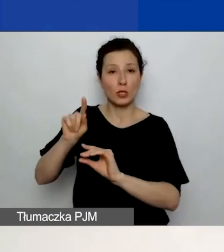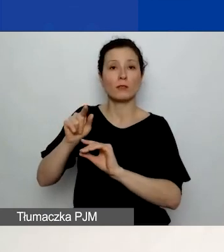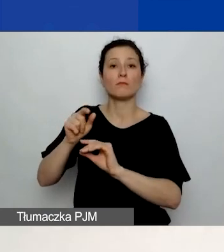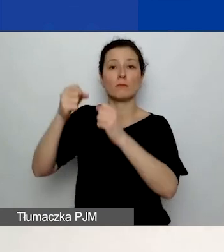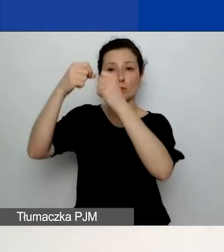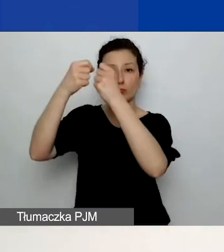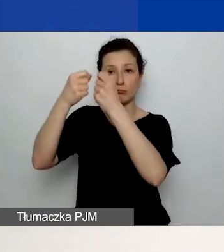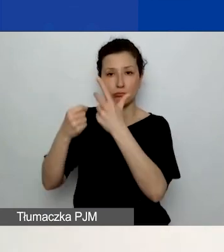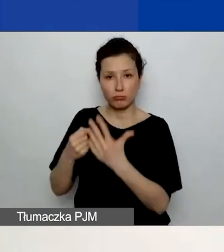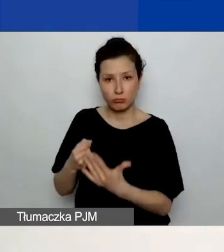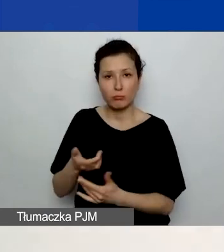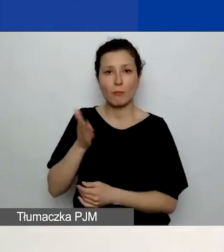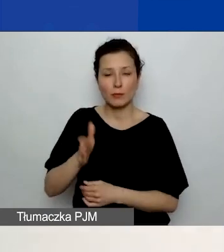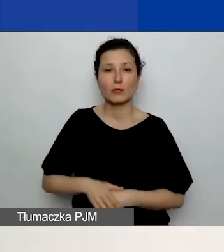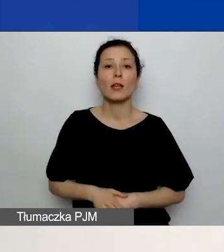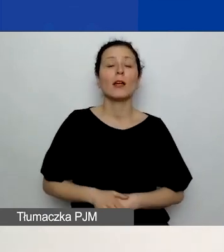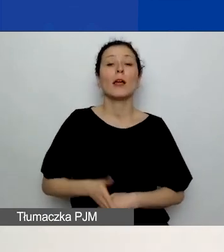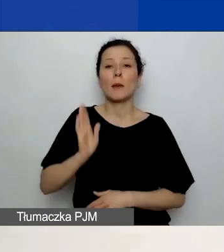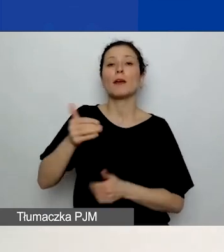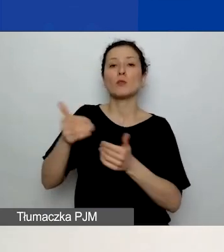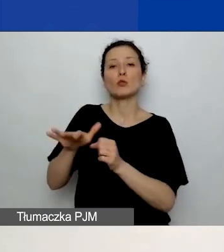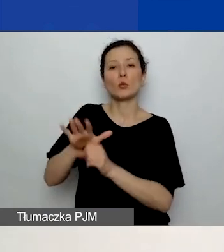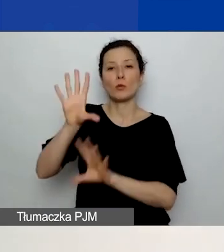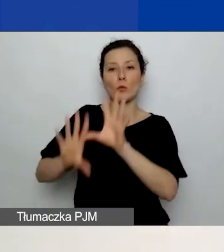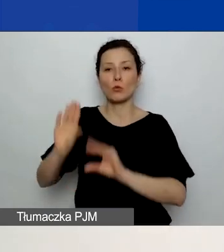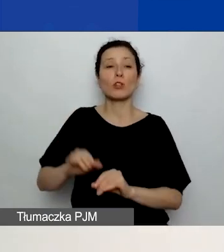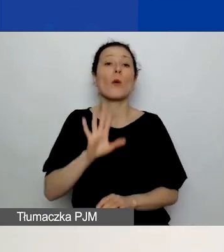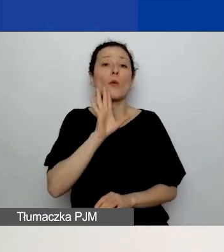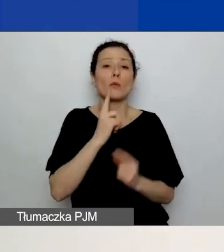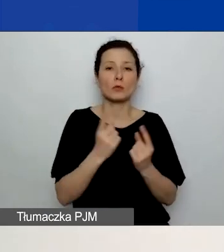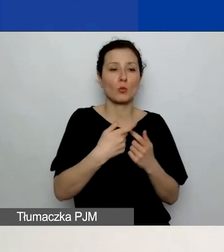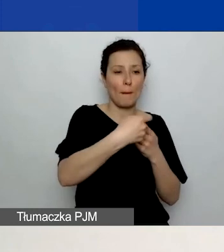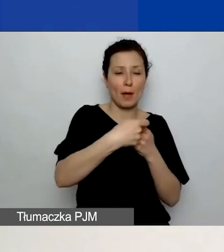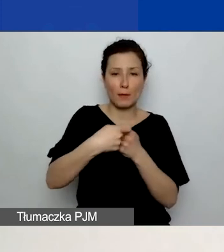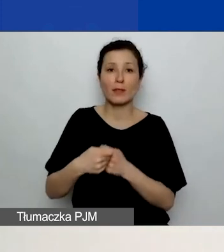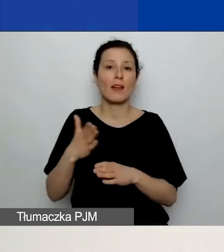Czyli tak jak w przypadku partnerów należy dodać działania.